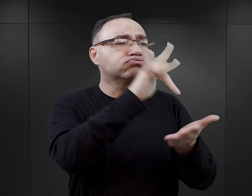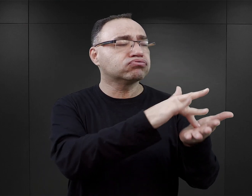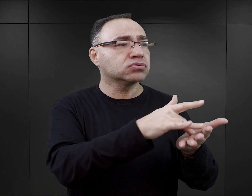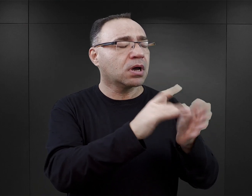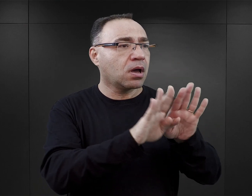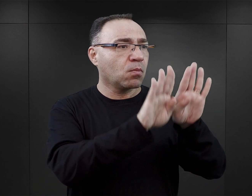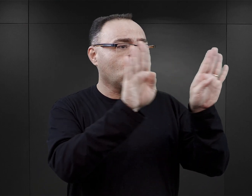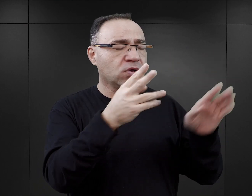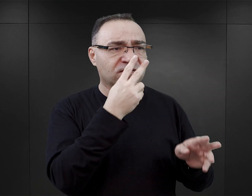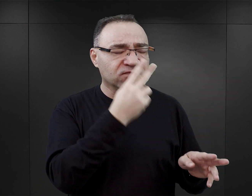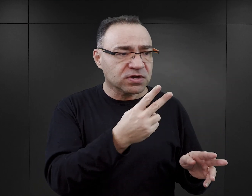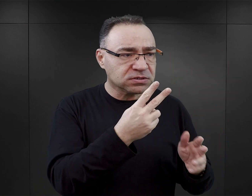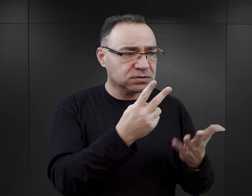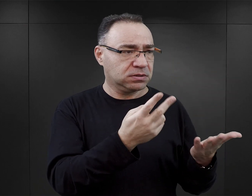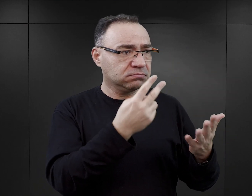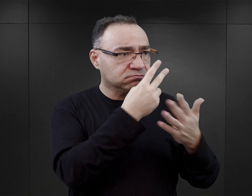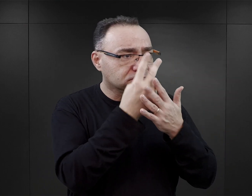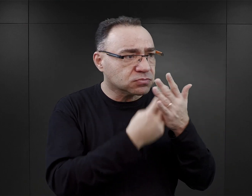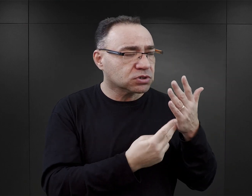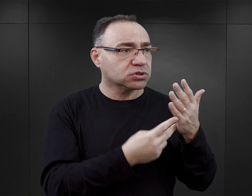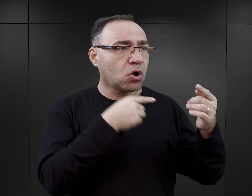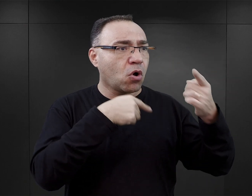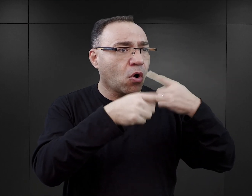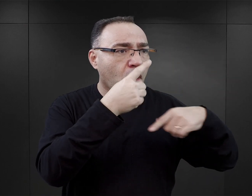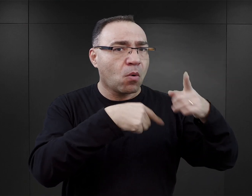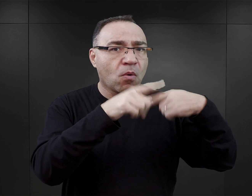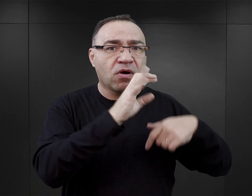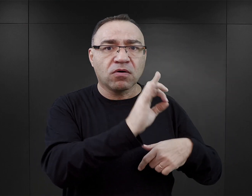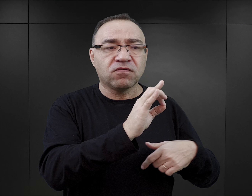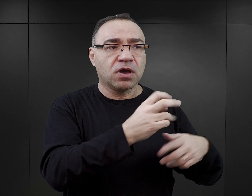zobaczenie tego miejsca, czy przeczytanie rzeczywiście jakichś relacji byłych więźniów,